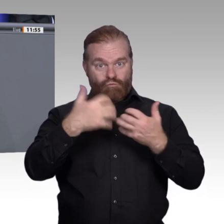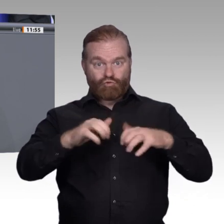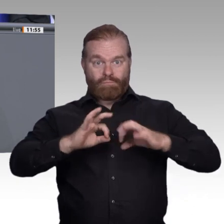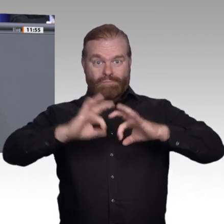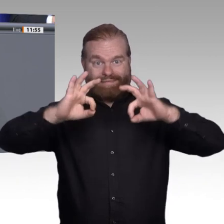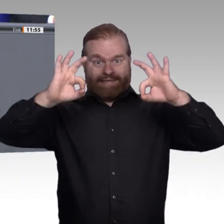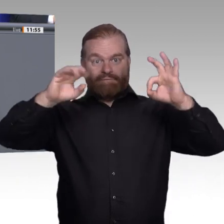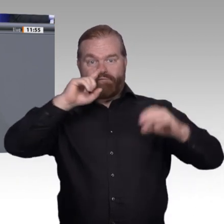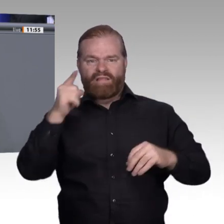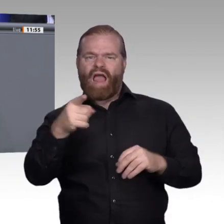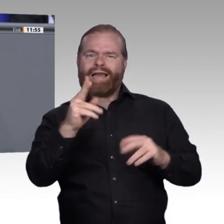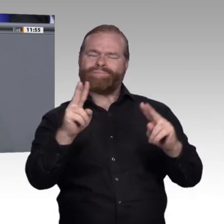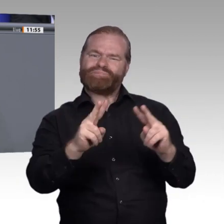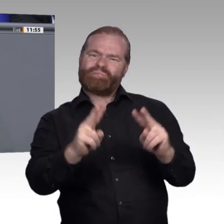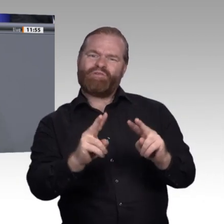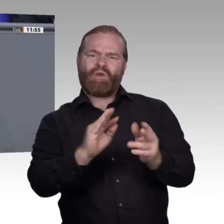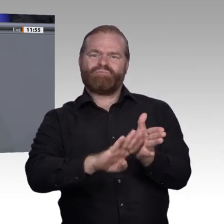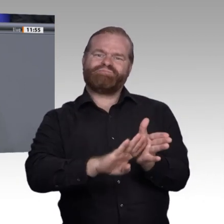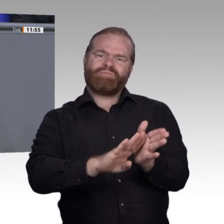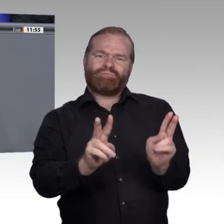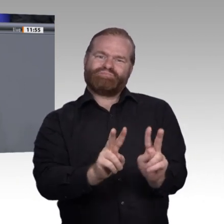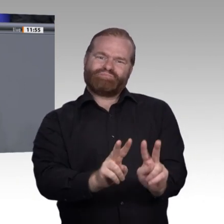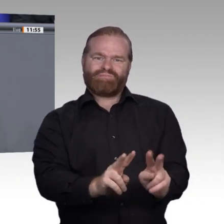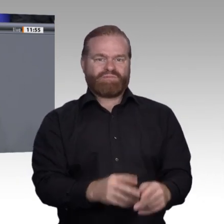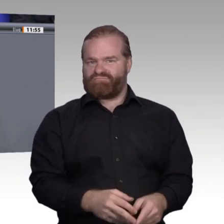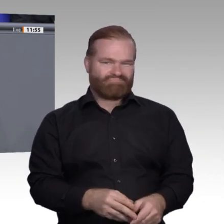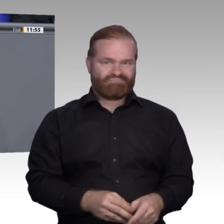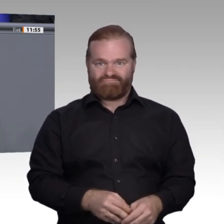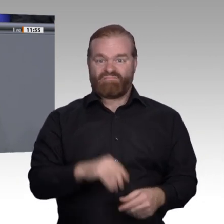ist keine Konkurrenz zum Studium. Sie ist nur ein anderer Weg in die Berufswelt. Deswegen